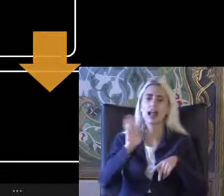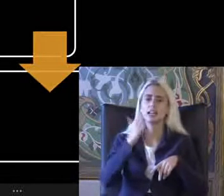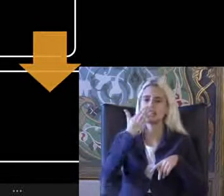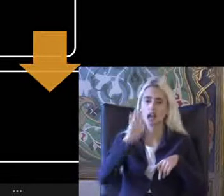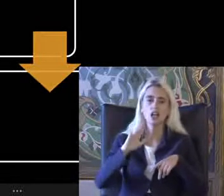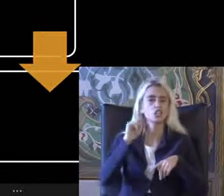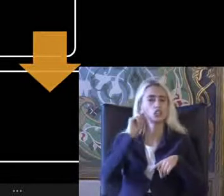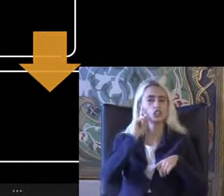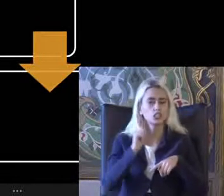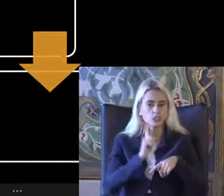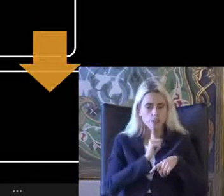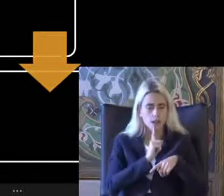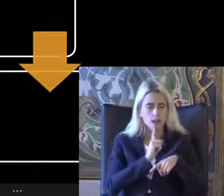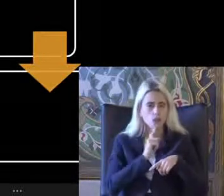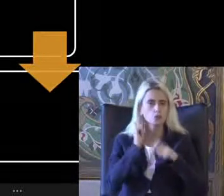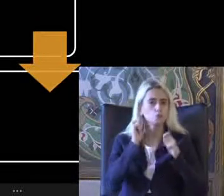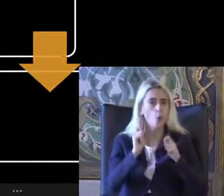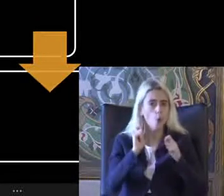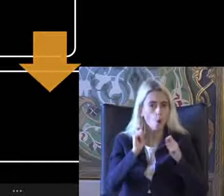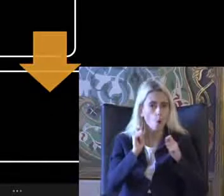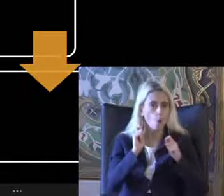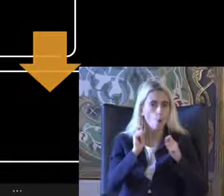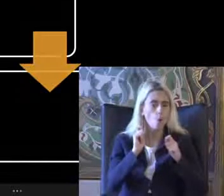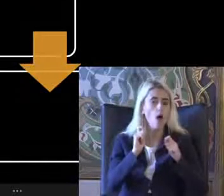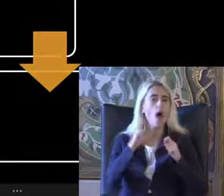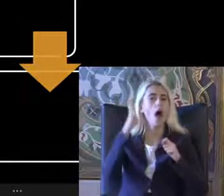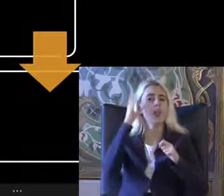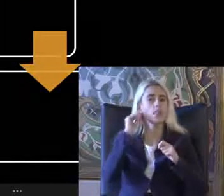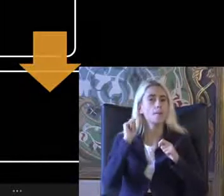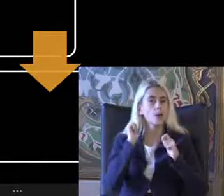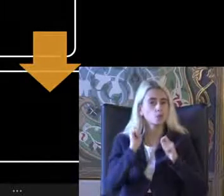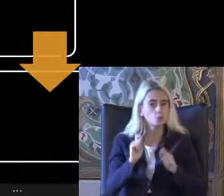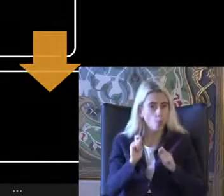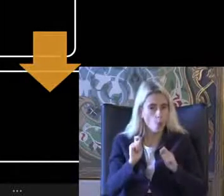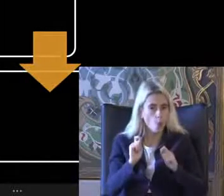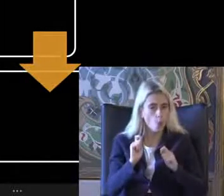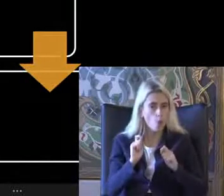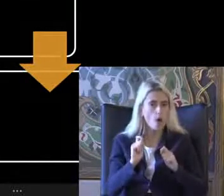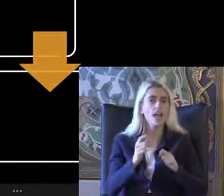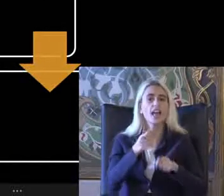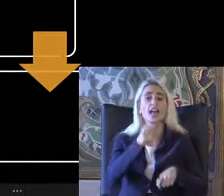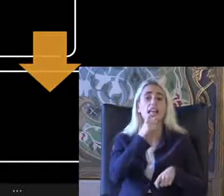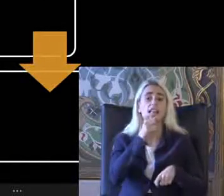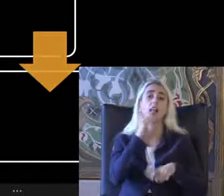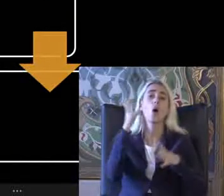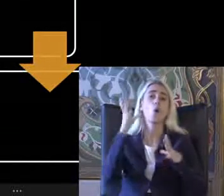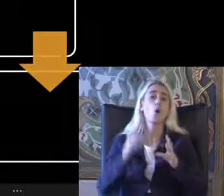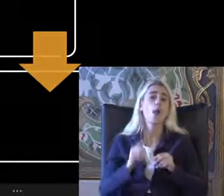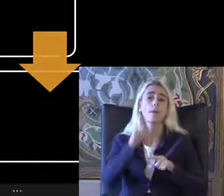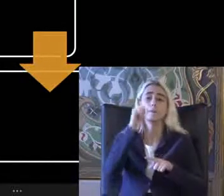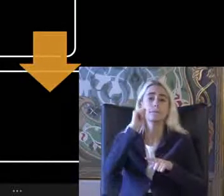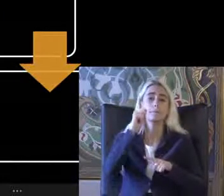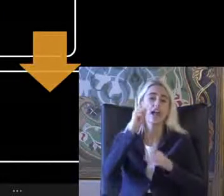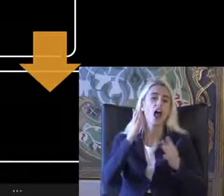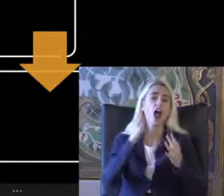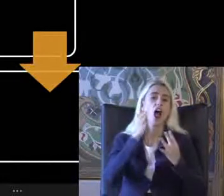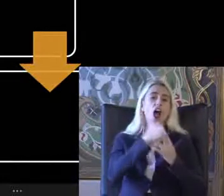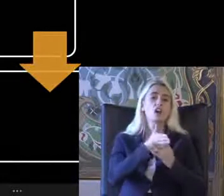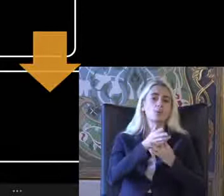Işitme Doğru olan nedir Anlama zorluğu olanlarında ihtiyacı olan bir erişilebilirlik kavramı